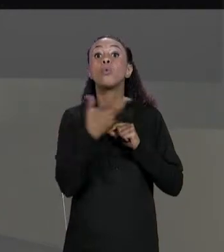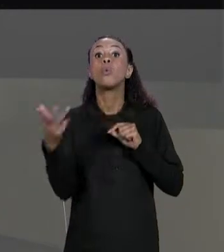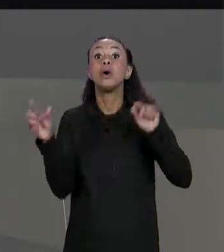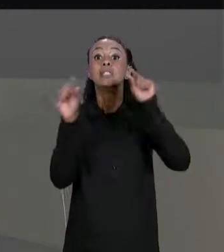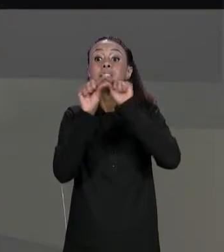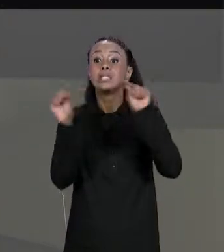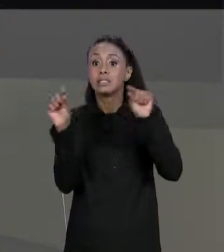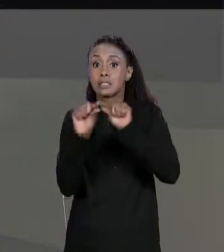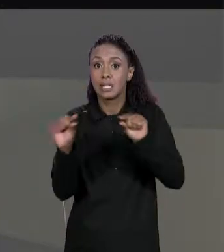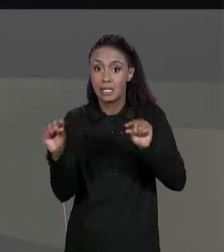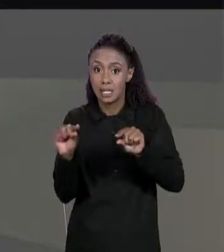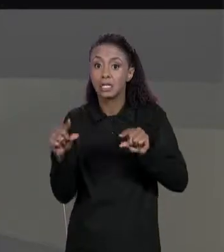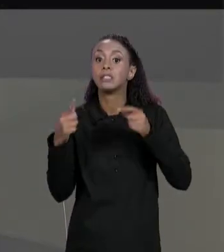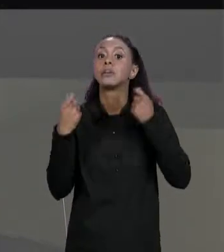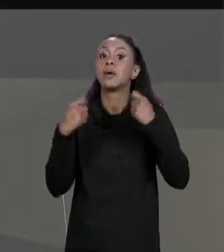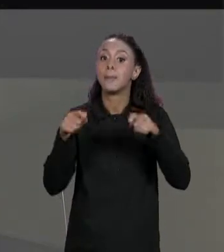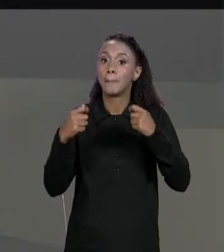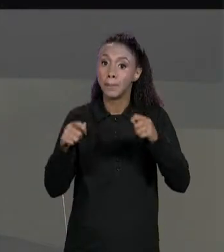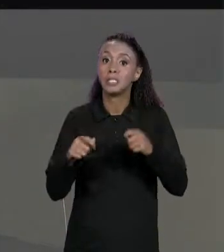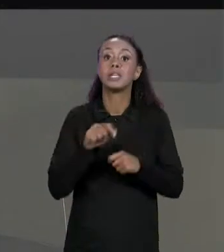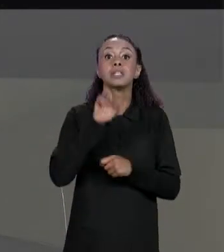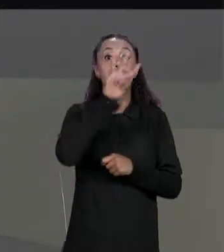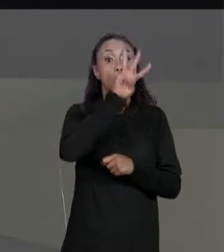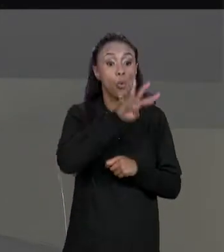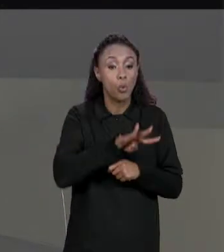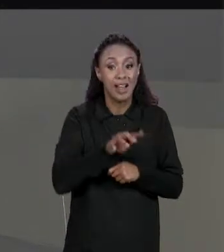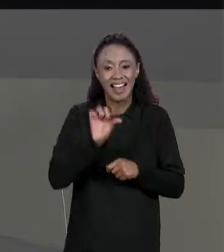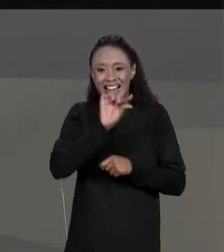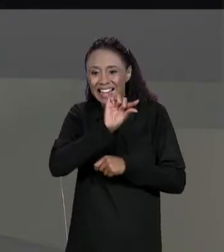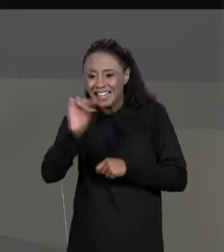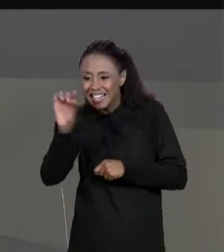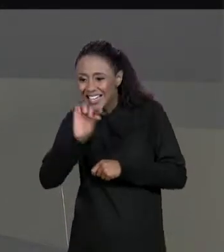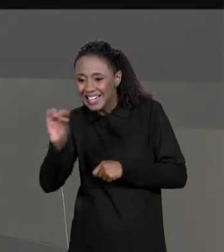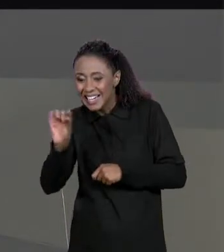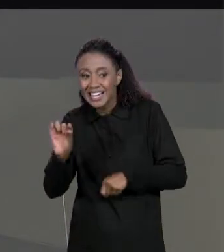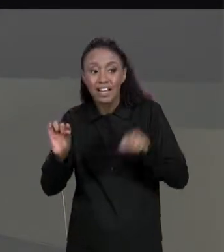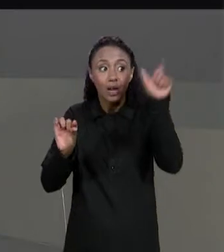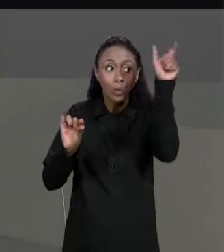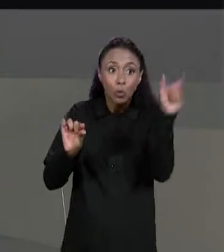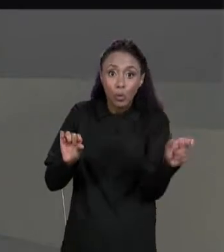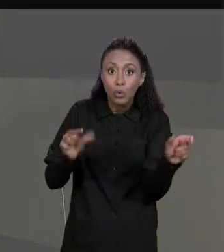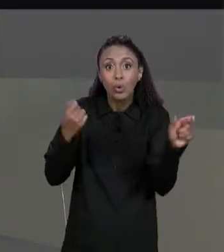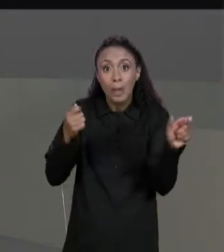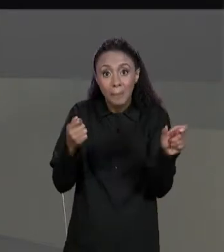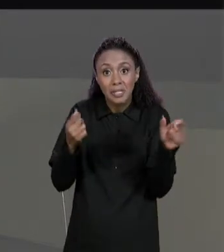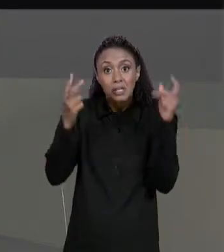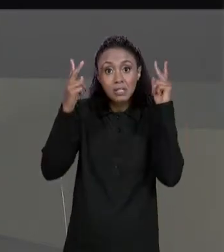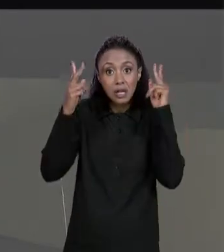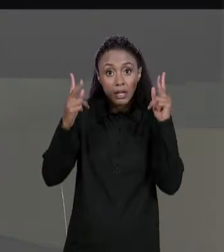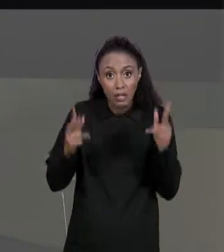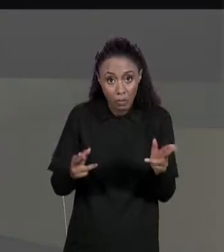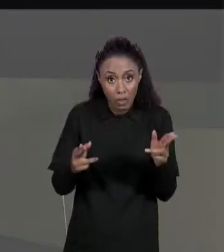IGUAL AO QUE ERA O NÚMERO DE COLUNAS DA MATRIZ DE ENTRADA E O NÚMERO DE COLUNAS DA NOSSA MATRIZ TRANSPOSTA É IGUAL AO